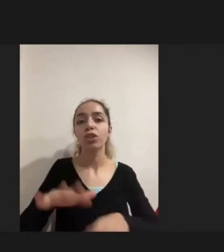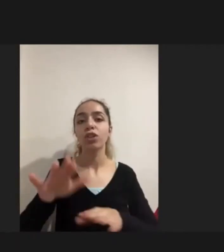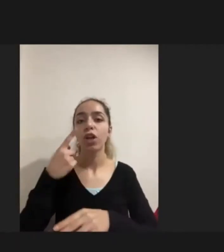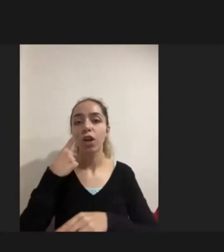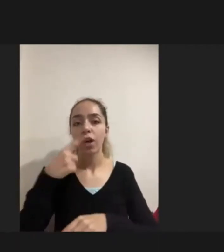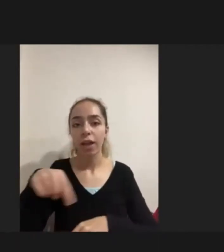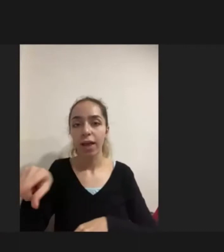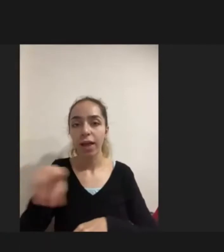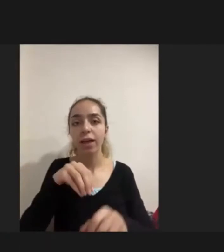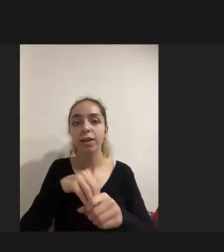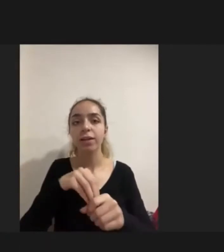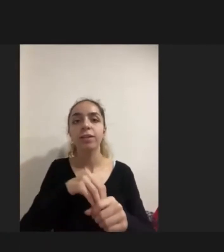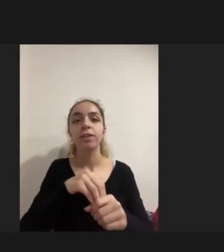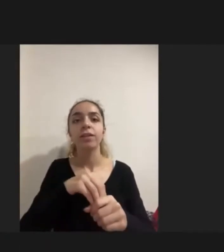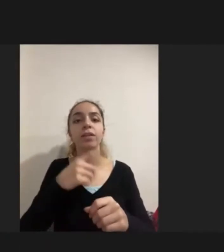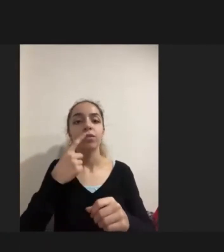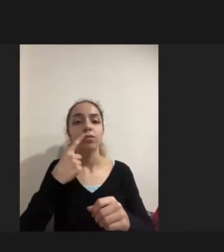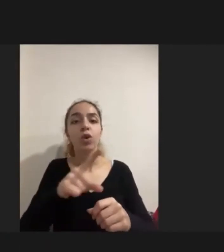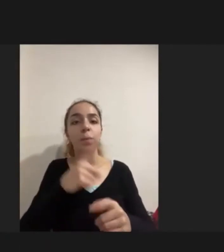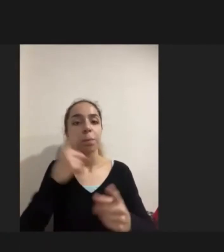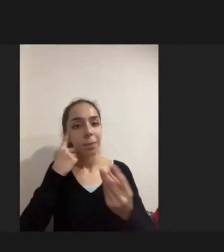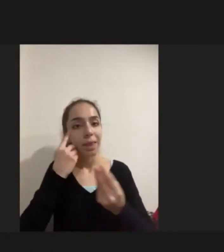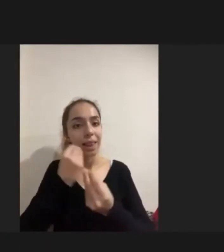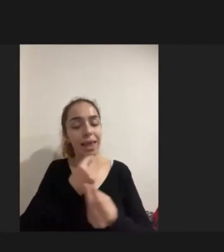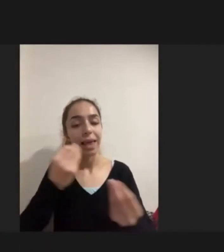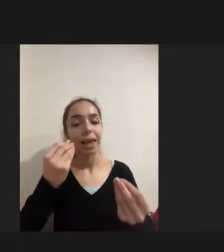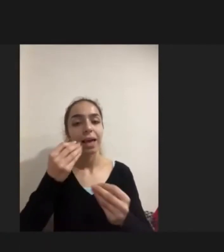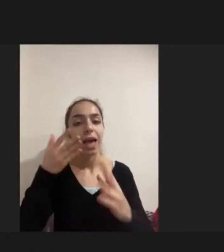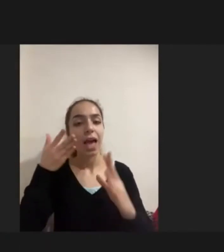Bilgiye erişim yoktu Hiçbir bilgilendirme bulunmuyor kişiler açısından ve